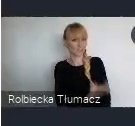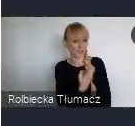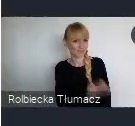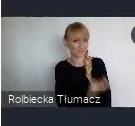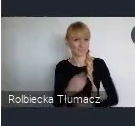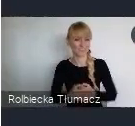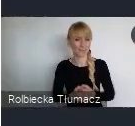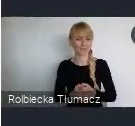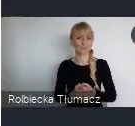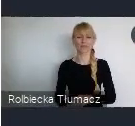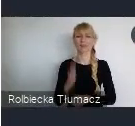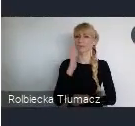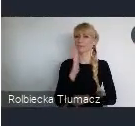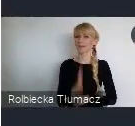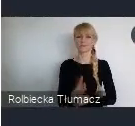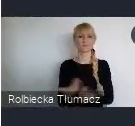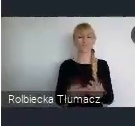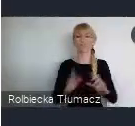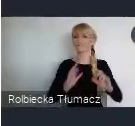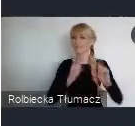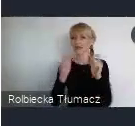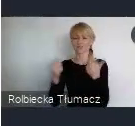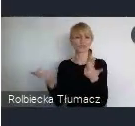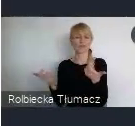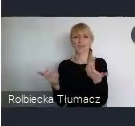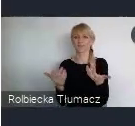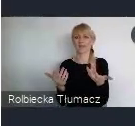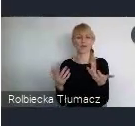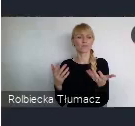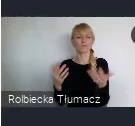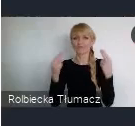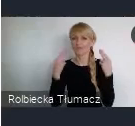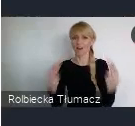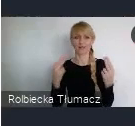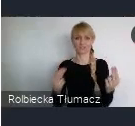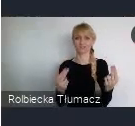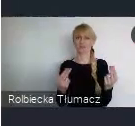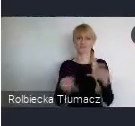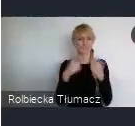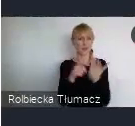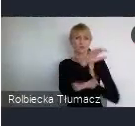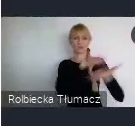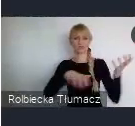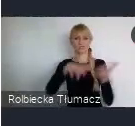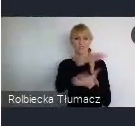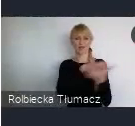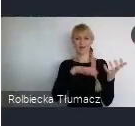Wydarzenia, nie tylko tej skali światowej. Bo jak wiemy, to jest światowa konferencja,